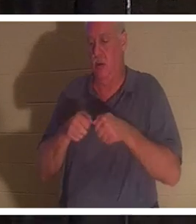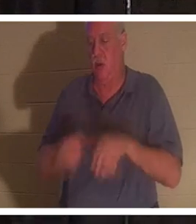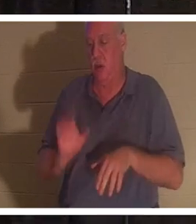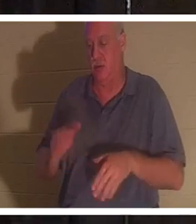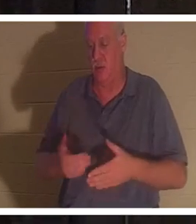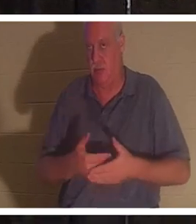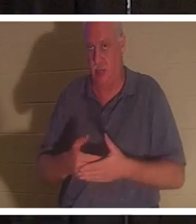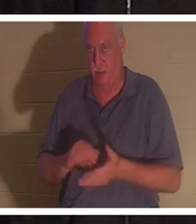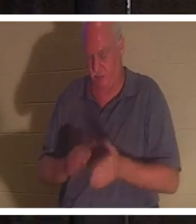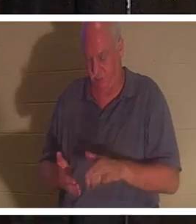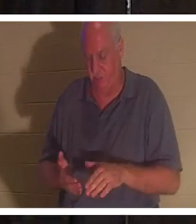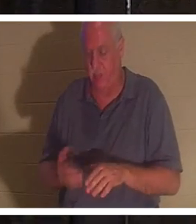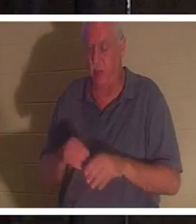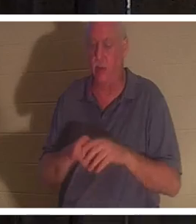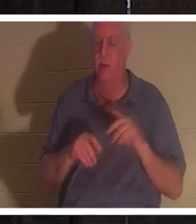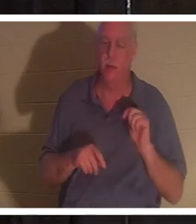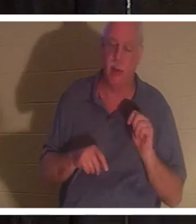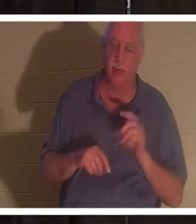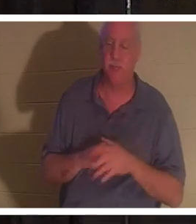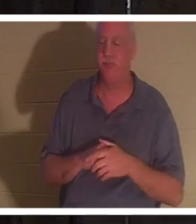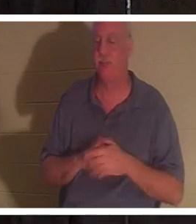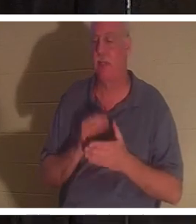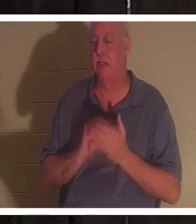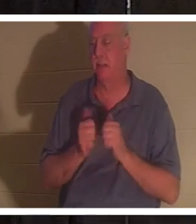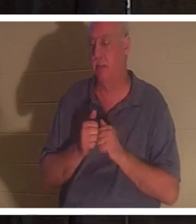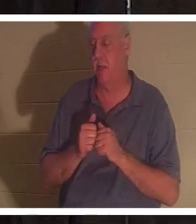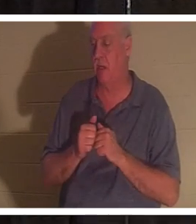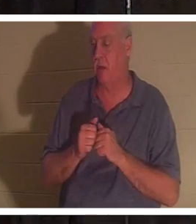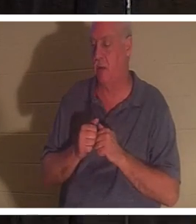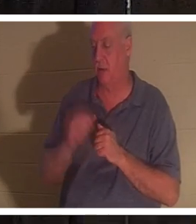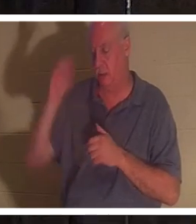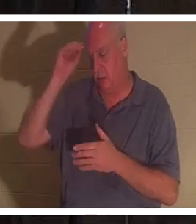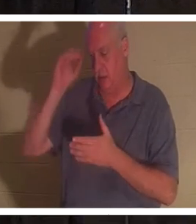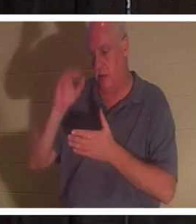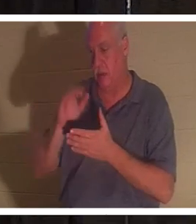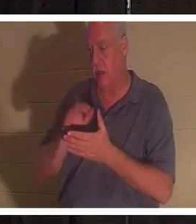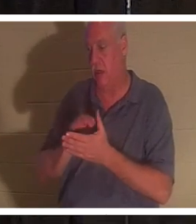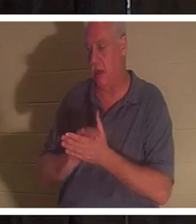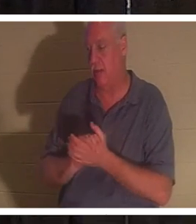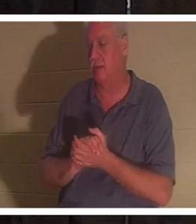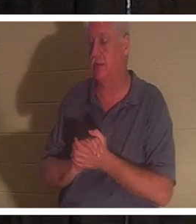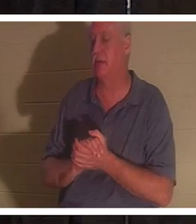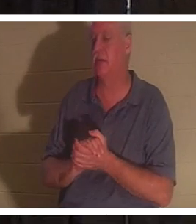在浴室里，不知怎的，她的丈夫巴哈……我很想见到她。你们中的一些人在以色列见过我的